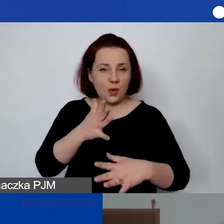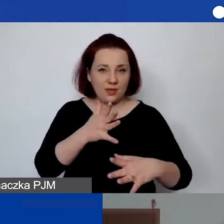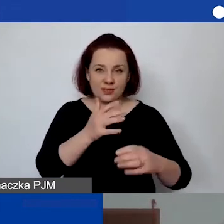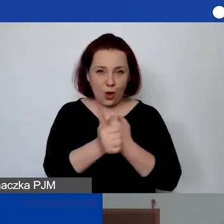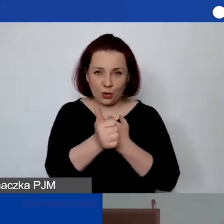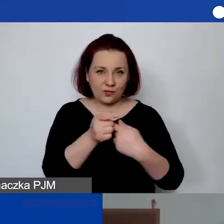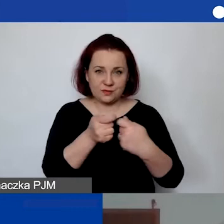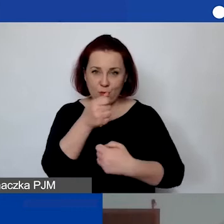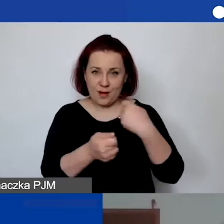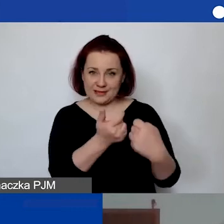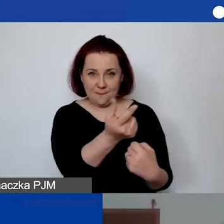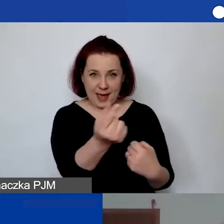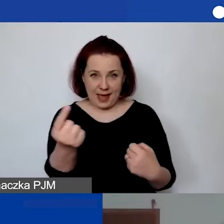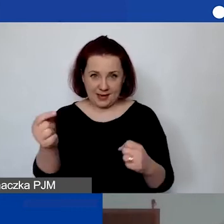Może tylko tak powiem,